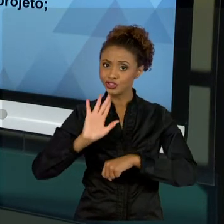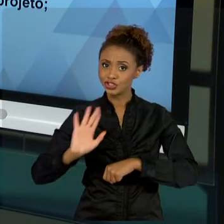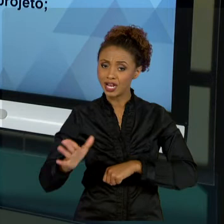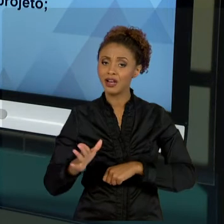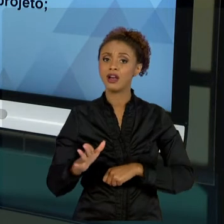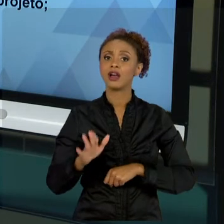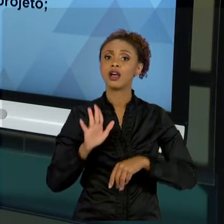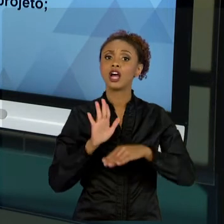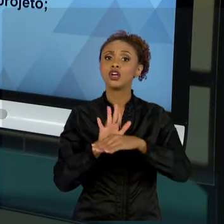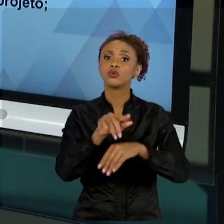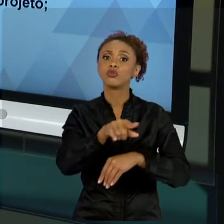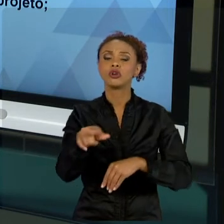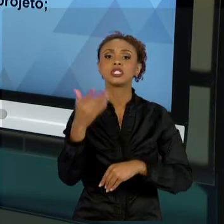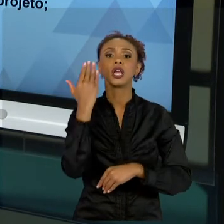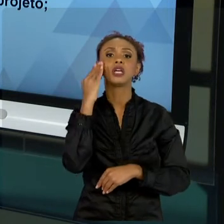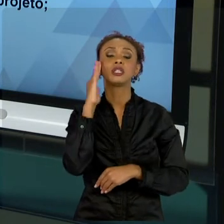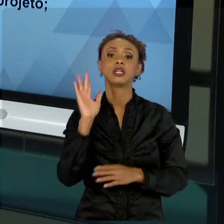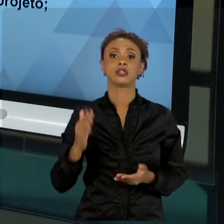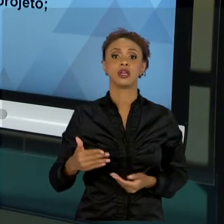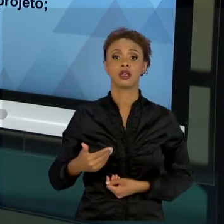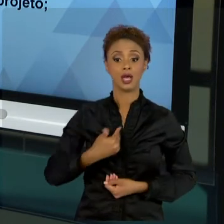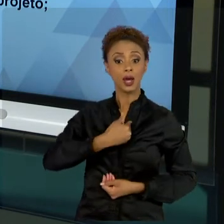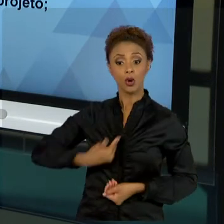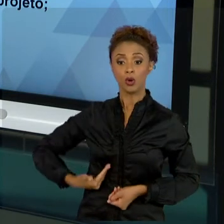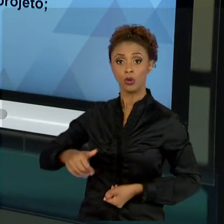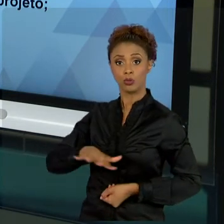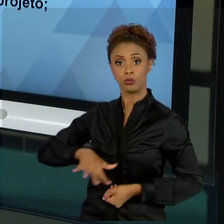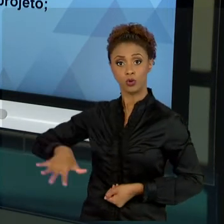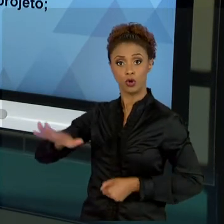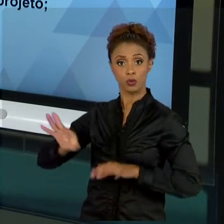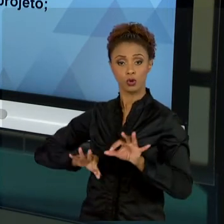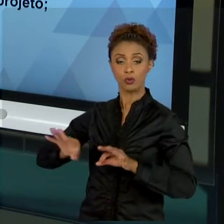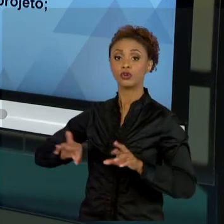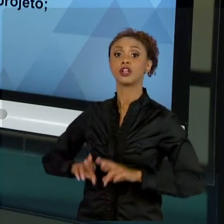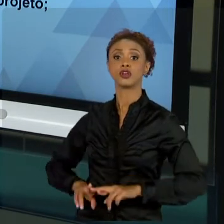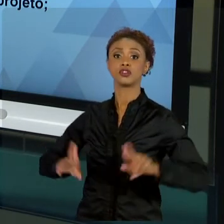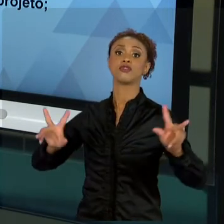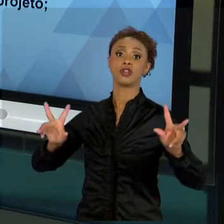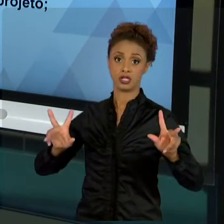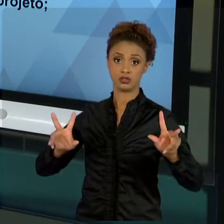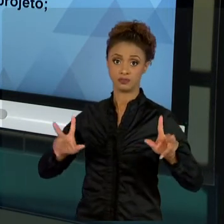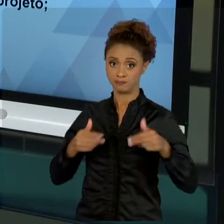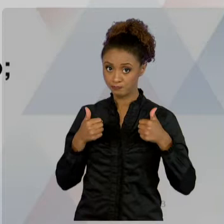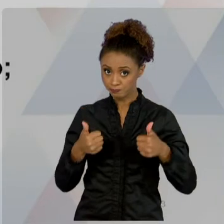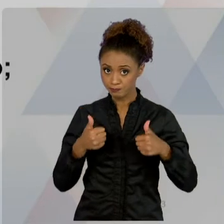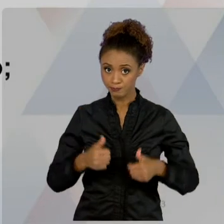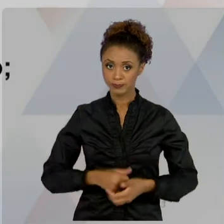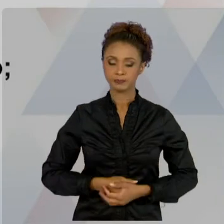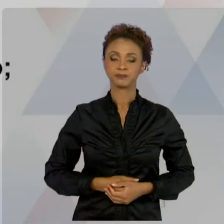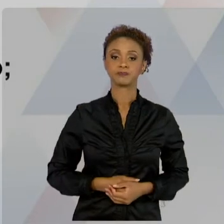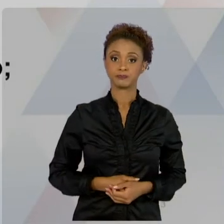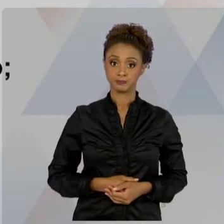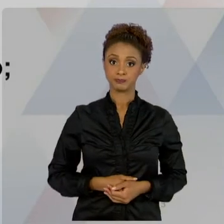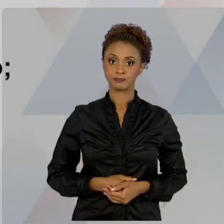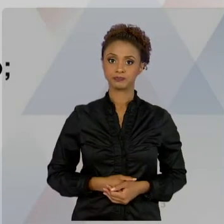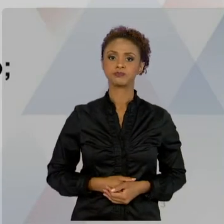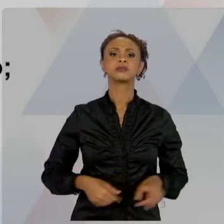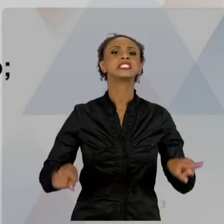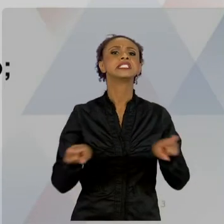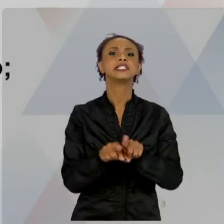PROJETOS SÃO REALIZADOS. TUDO BEM? AS DIMENSÕES DO PROJETO, COMEÇAMOS A CONHECER AS DIMENSÕES DO